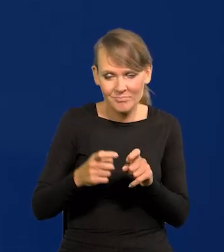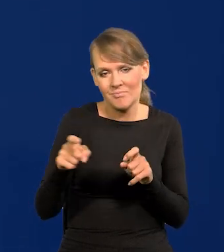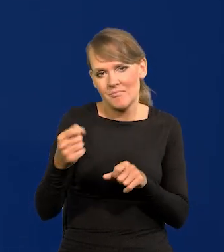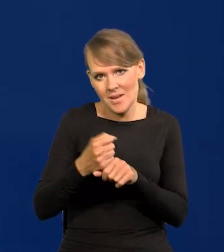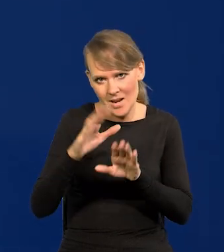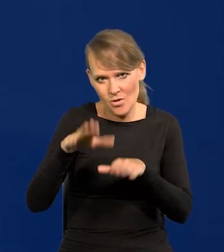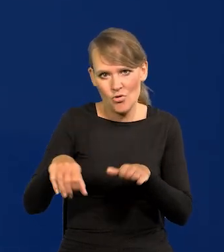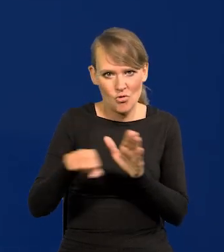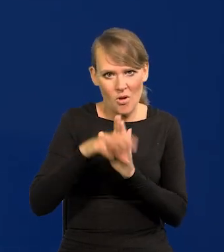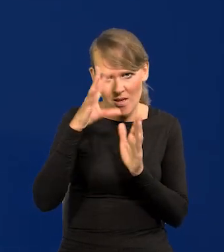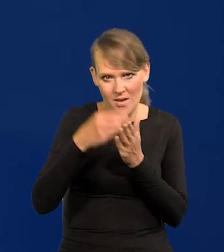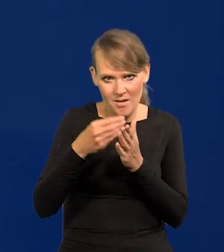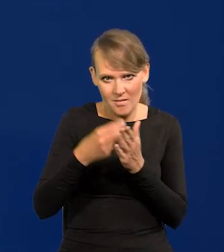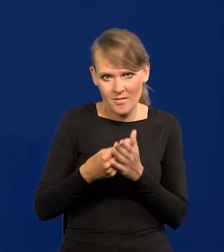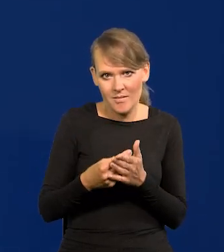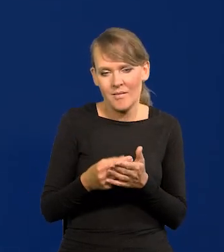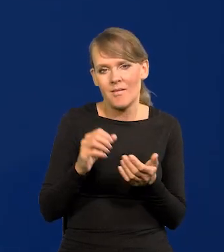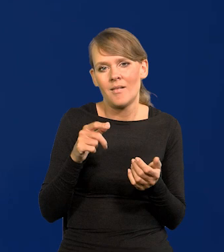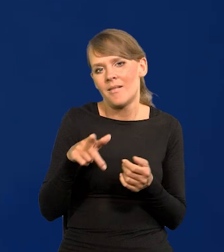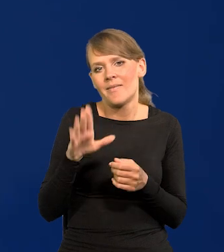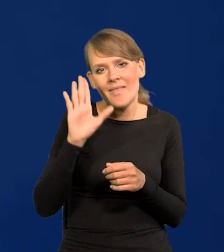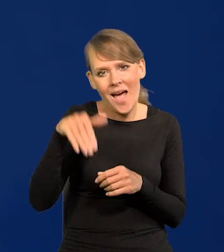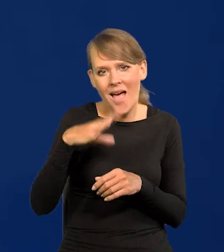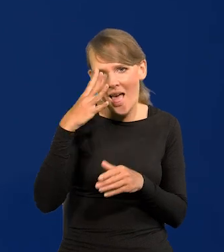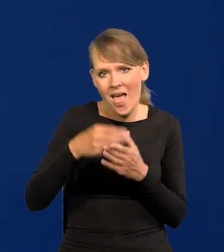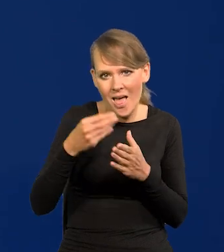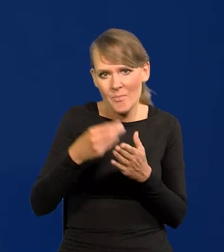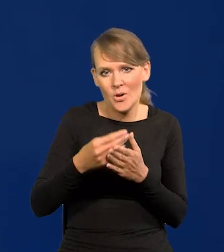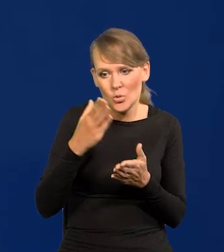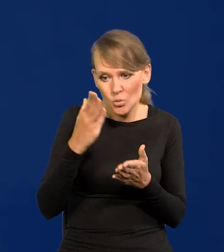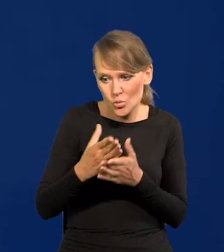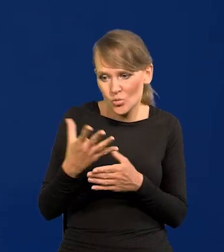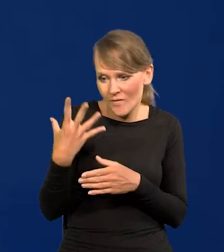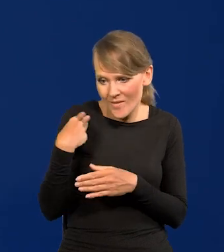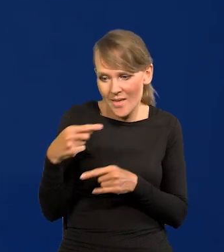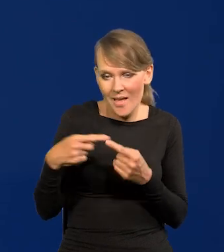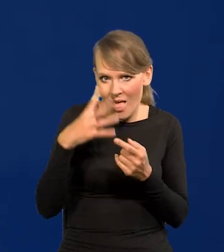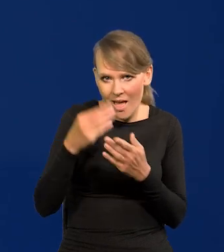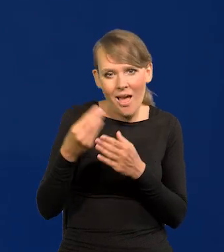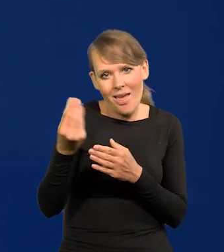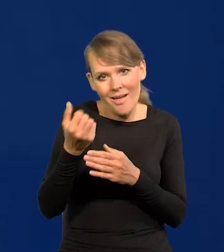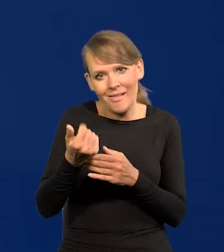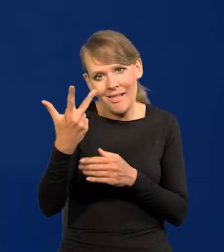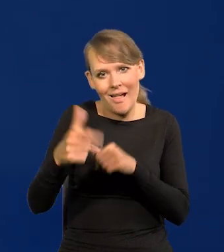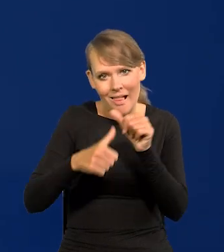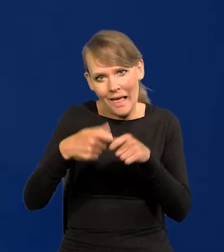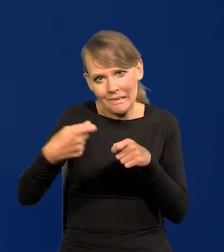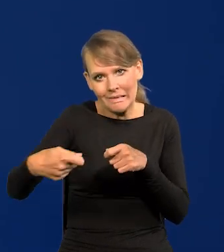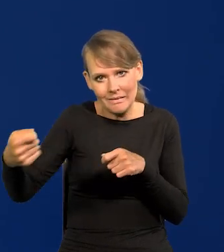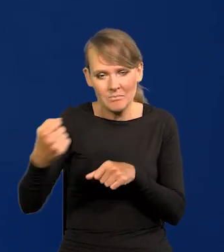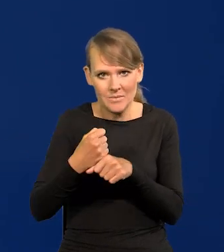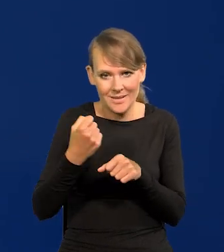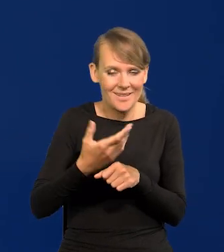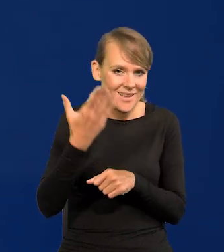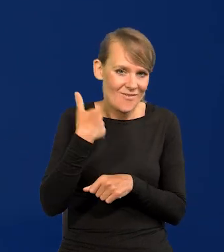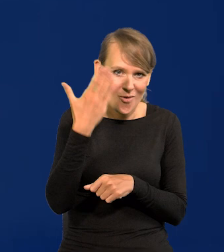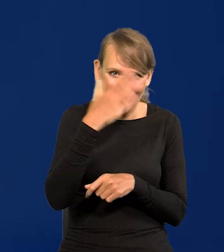a najczęściej dobrych kilka lat powyżej wieku emerytalnego. To jest dobra praca. I w PRL-u było tak samo zresztą w Narodowy Bank Polskim,